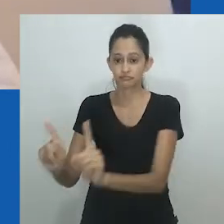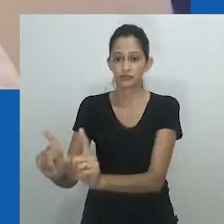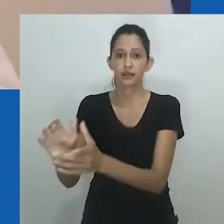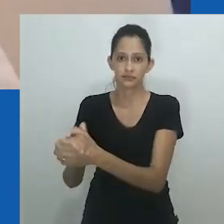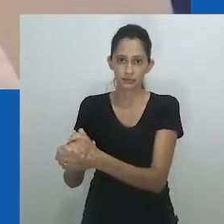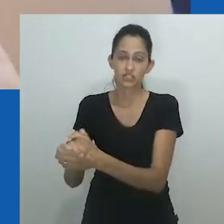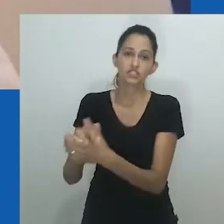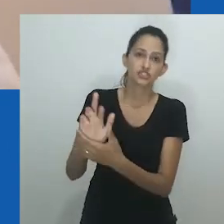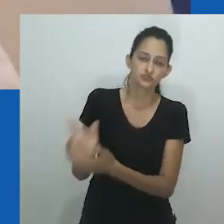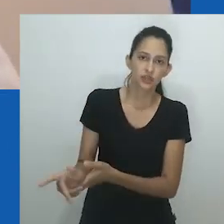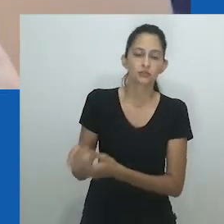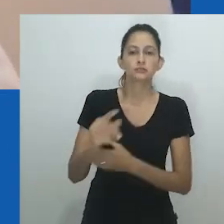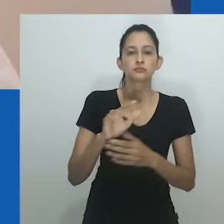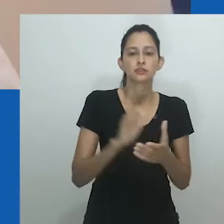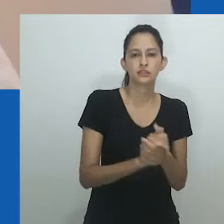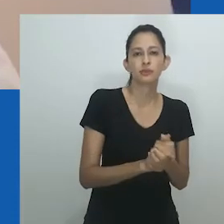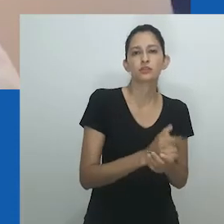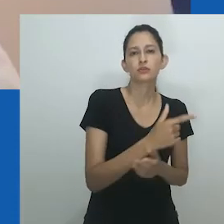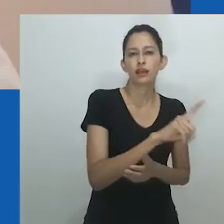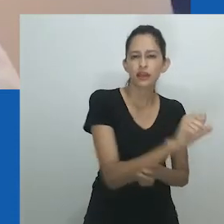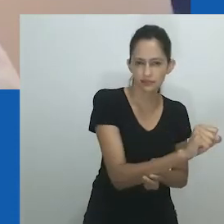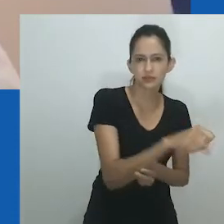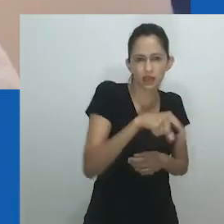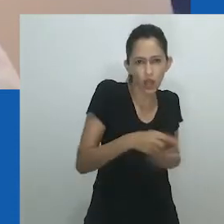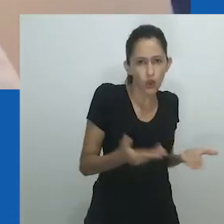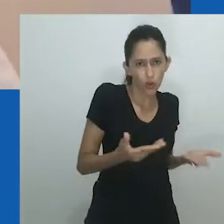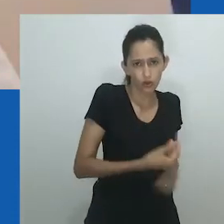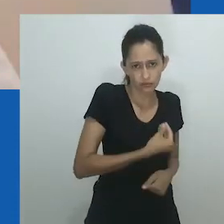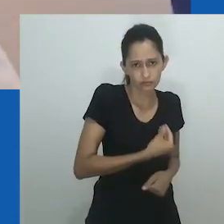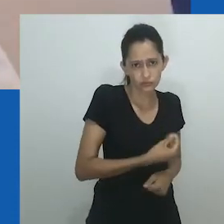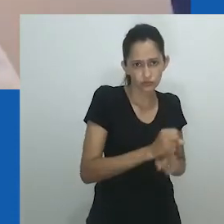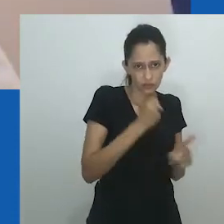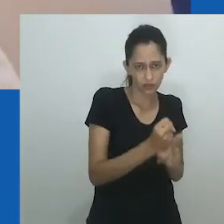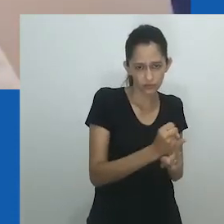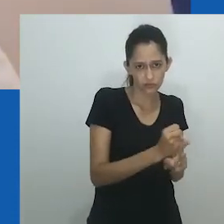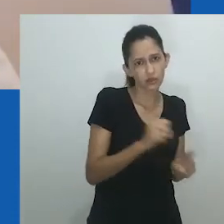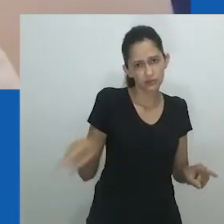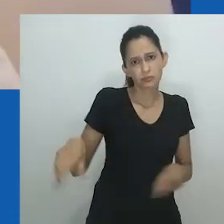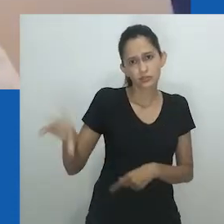A prática do casamento entre mulheres é complexa e envolve vários jogadores.